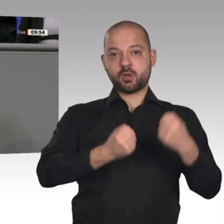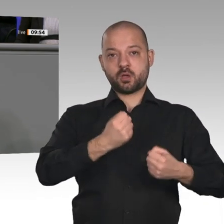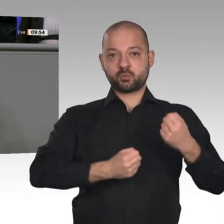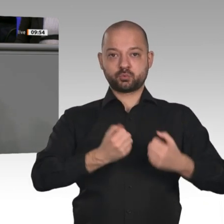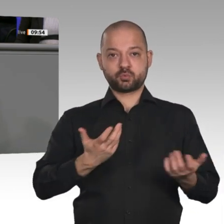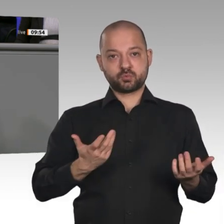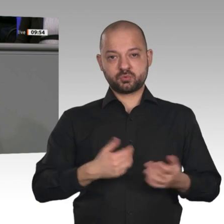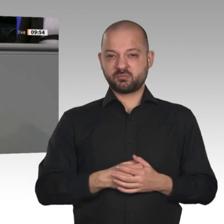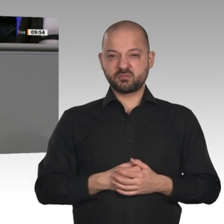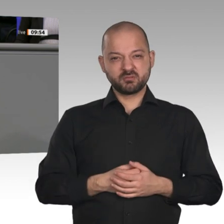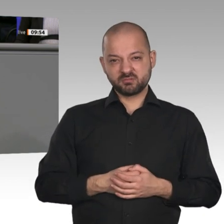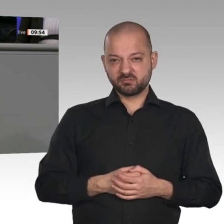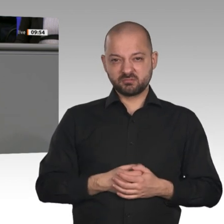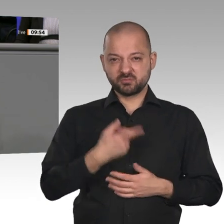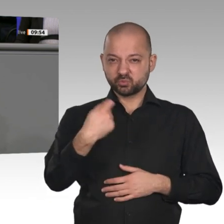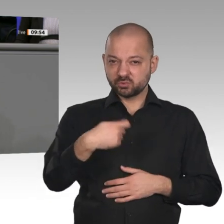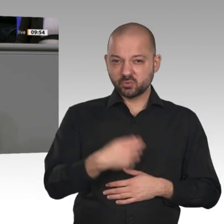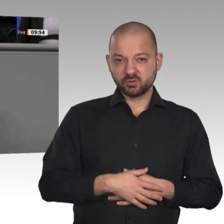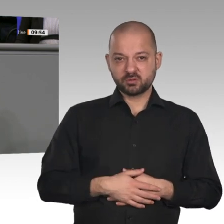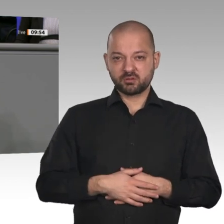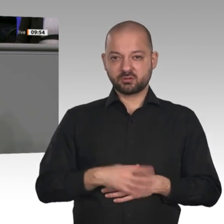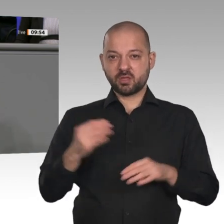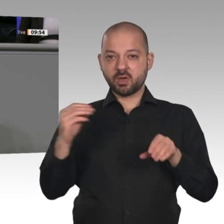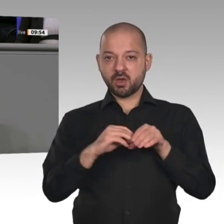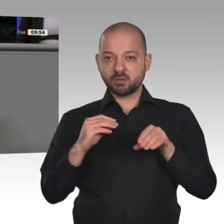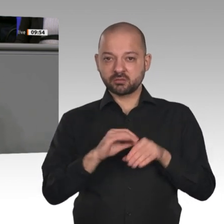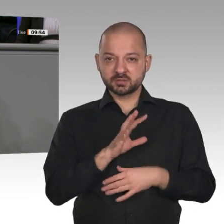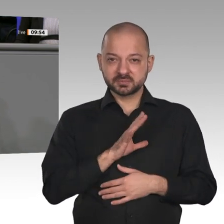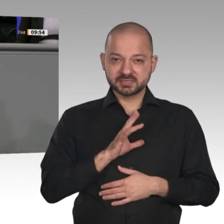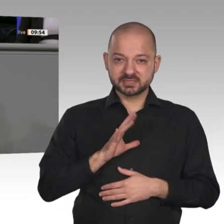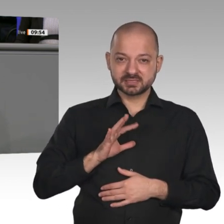Infrastruktur. Da werden auch 6 000 Euro Kaufprämie nichts dran ändern. Es macht